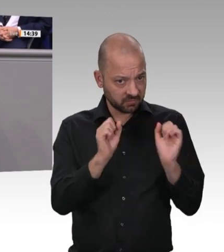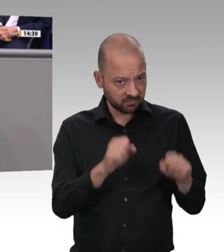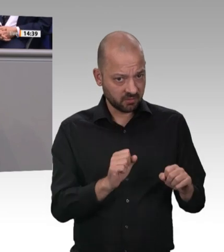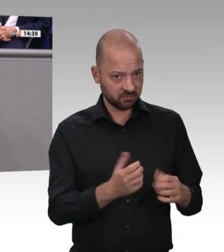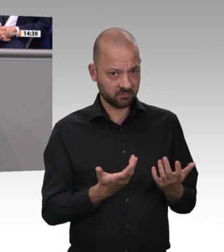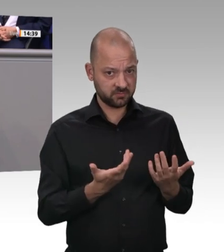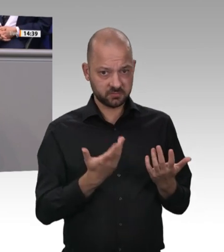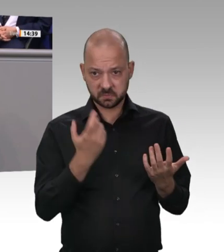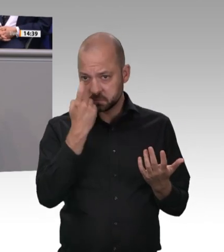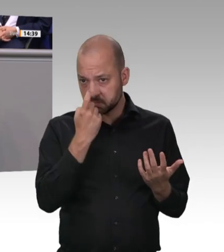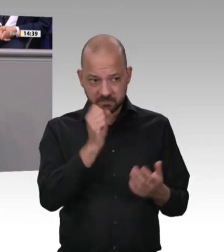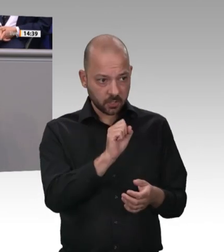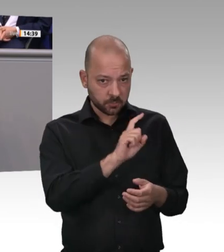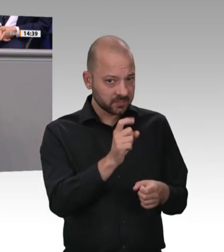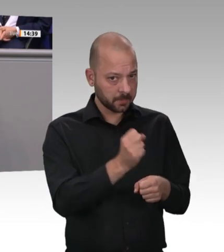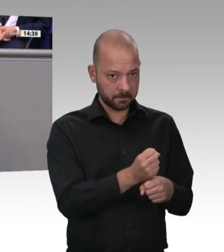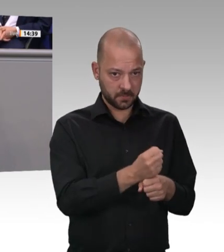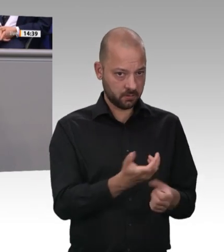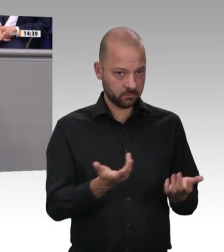Missstände im Gesundheitsschutz der Arbeitskräfte.